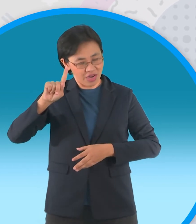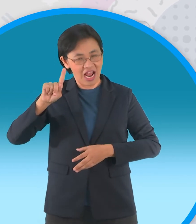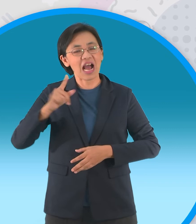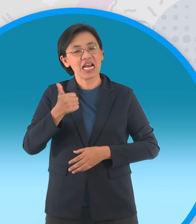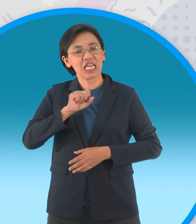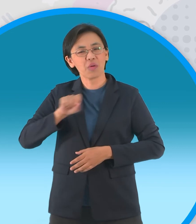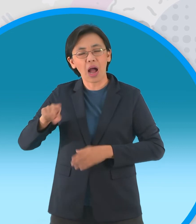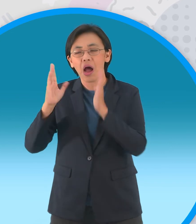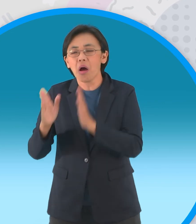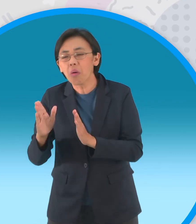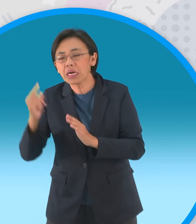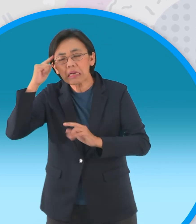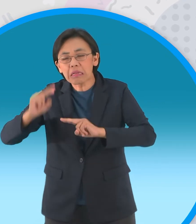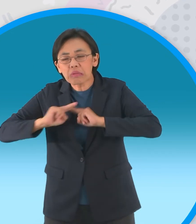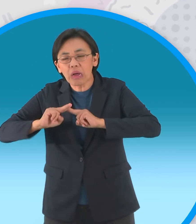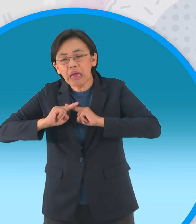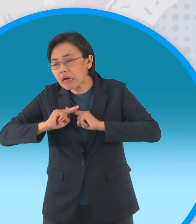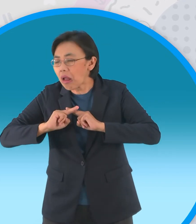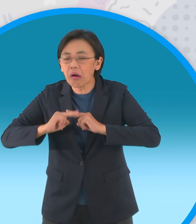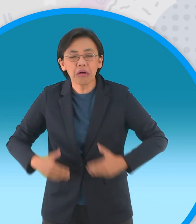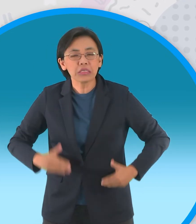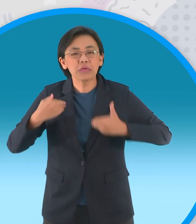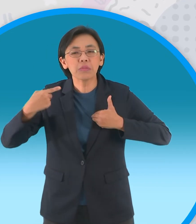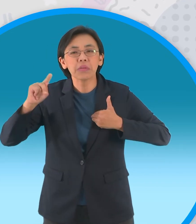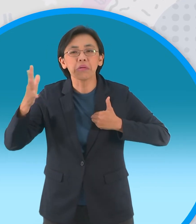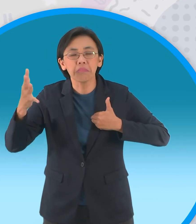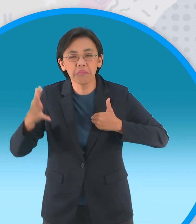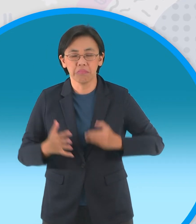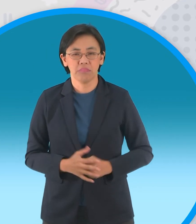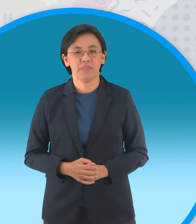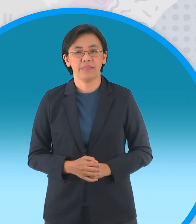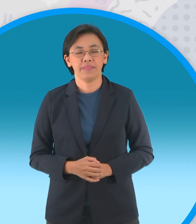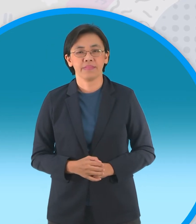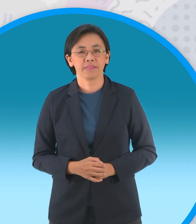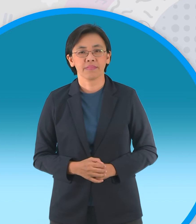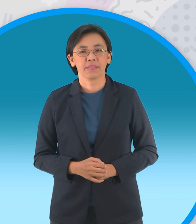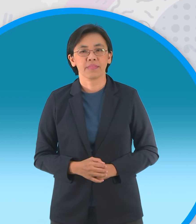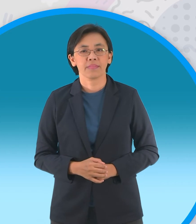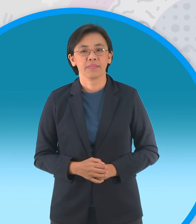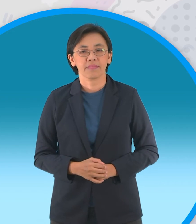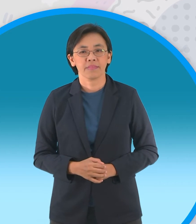เพื่อสร้างประโยชน์ให้ผู้อื่นดีกว่าผู้ที่เห็นแก่ตัวและอยู่อย่างไร้ความหมาย